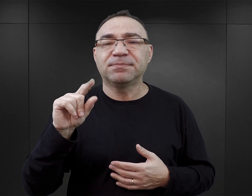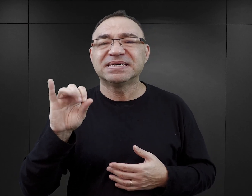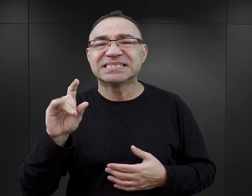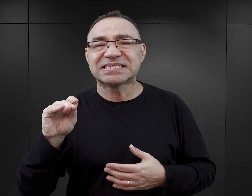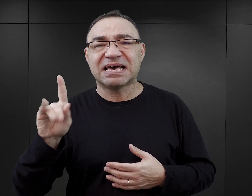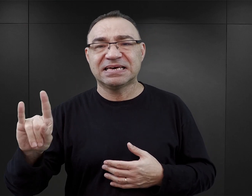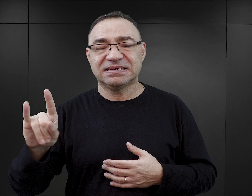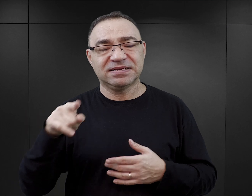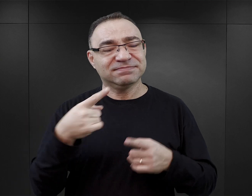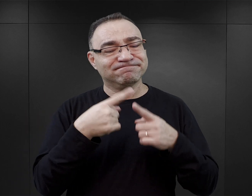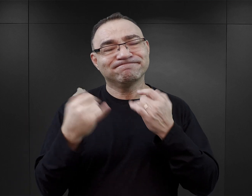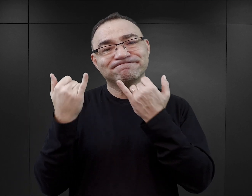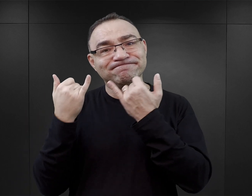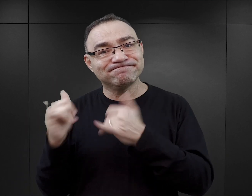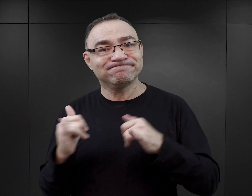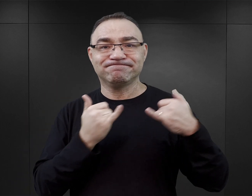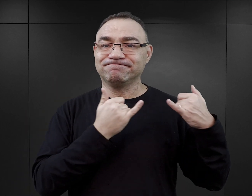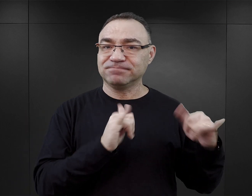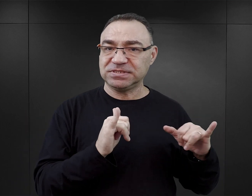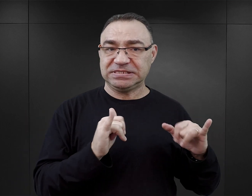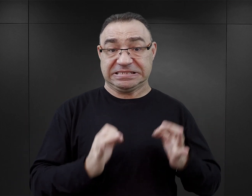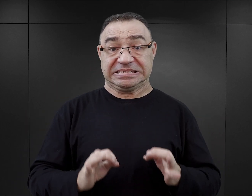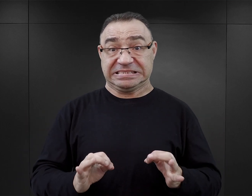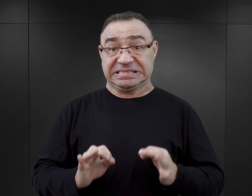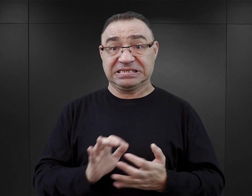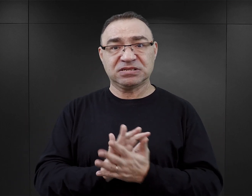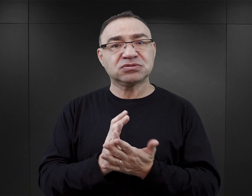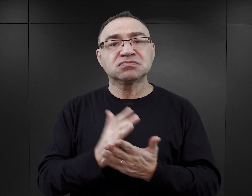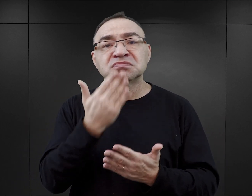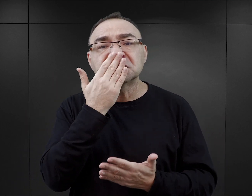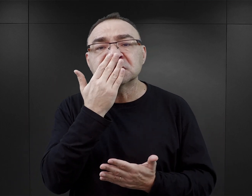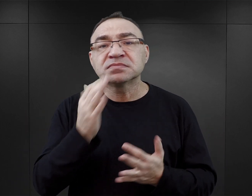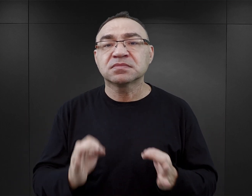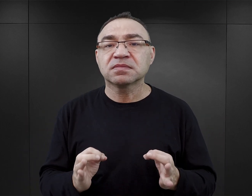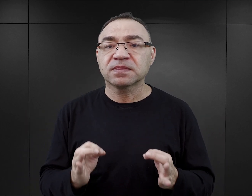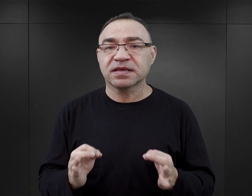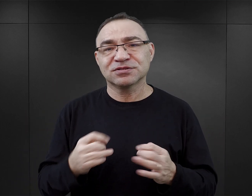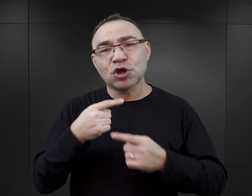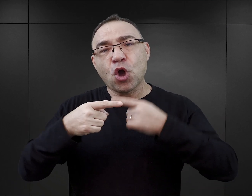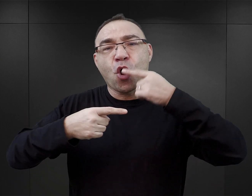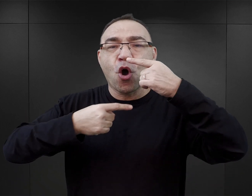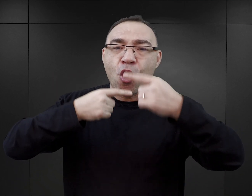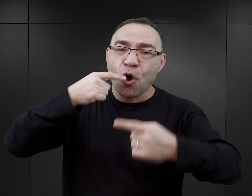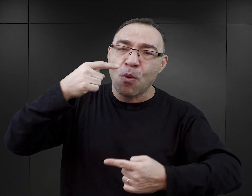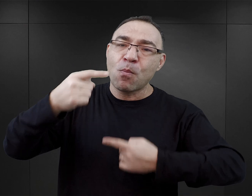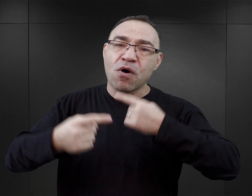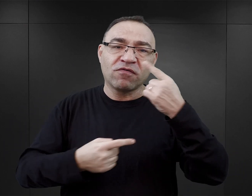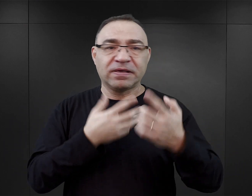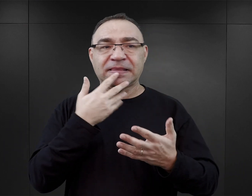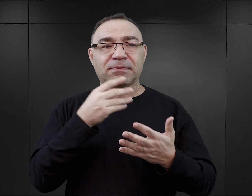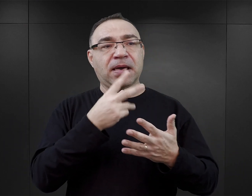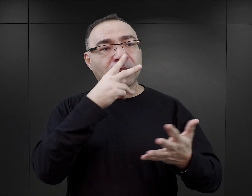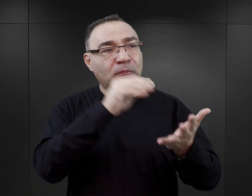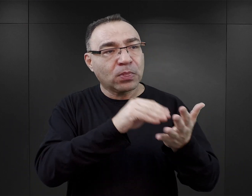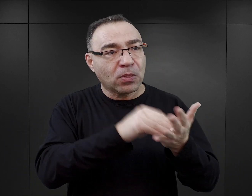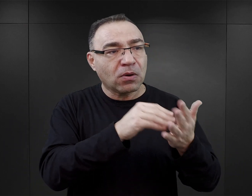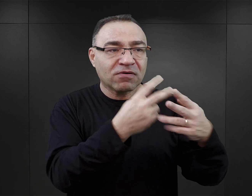one różnią się od dotychczas wydawanych tym, że one mają charakter powieści. Nie jest to spisane doświadczenie więźnia,